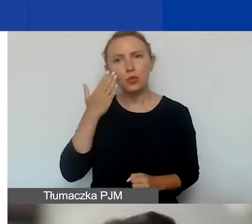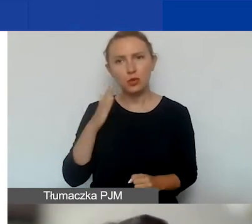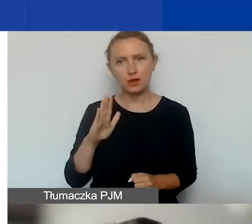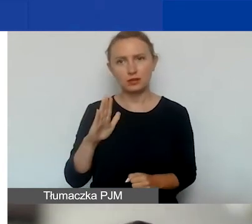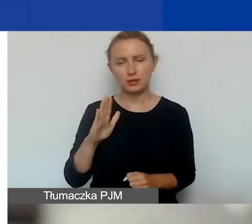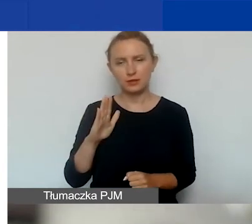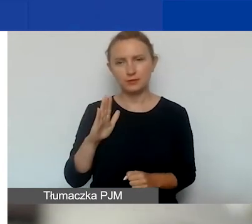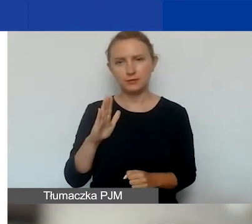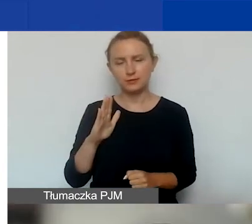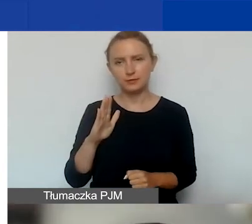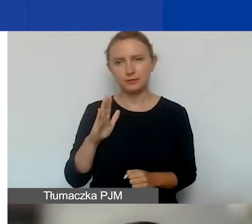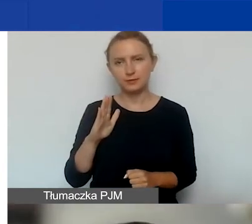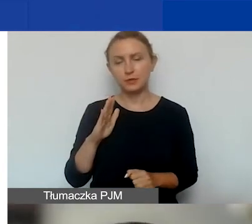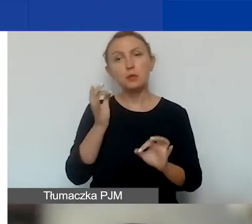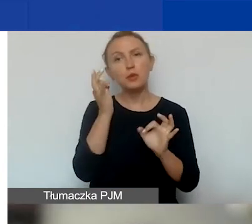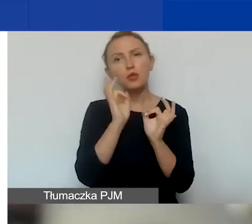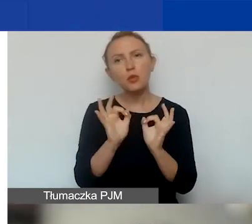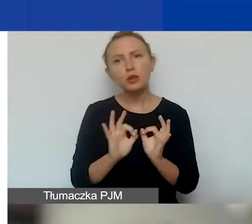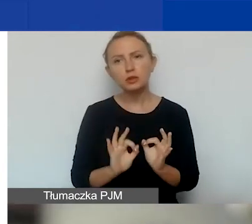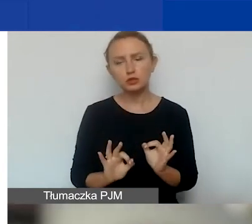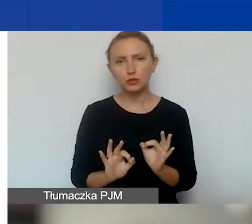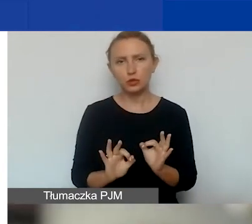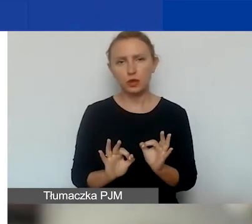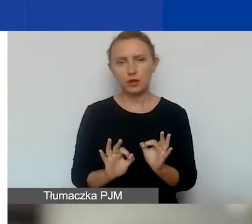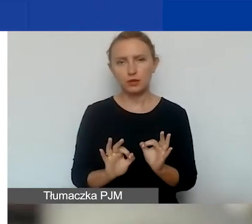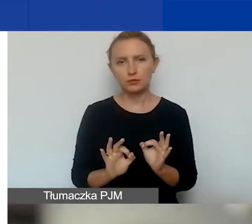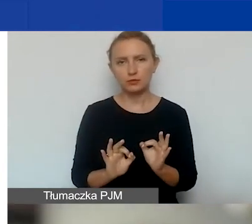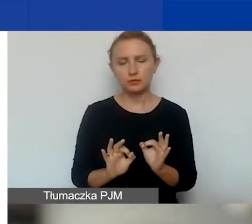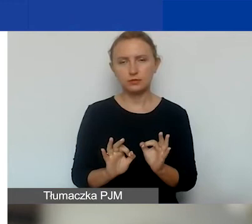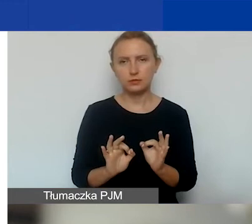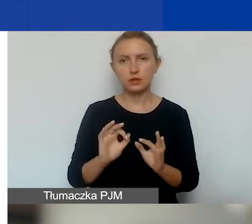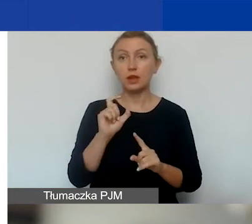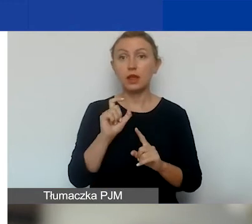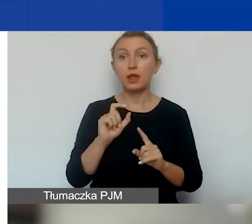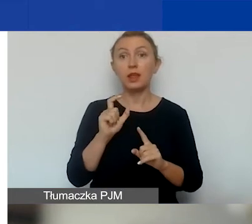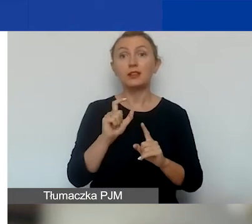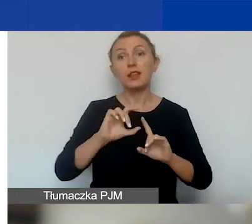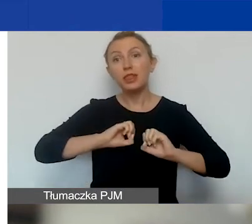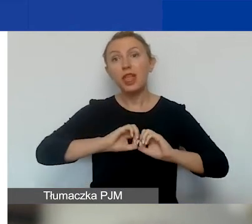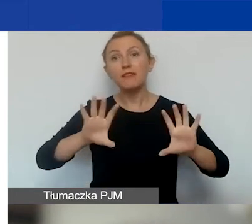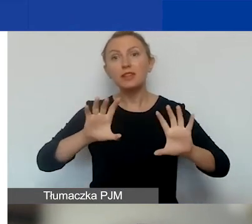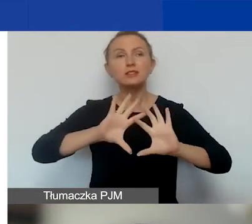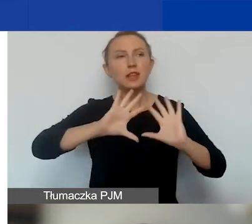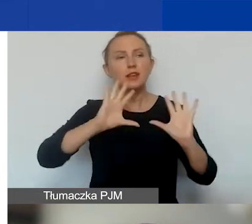i doprecyzowujemy te definicje, tak jak mówiłam, w podręczniku